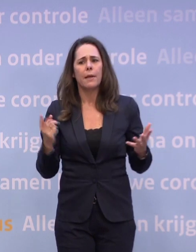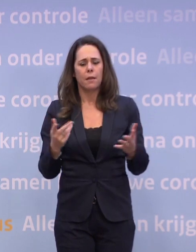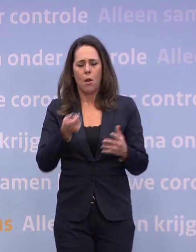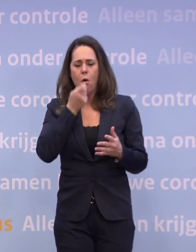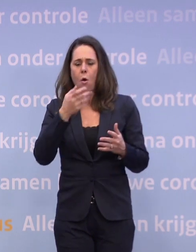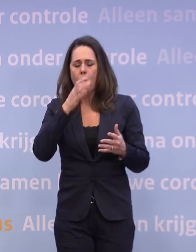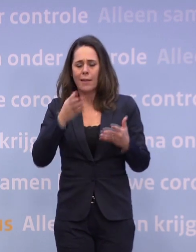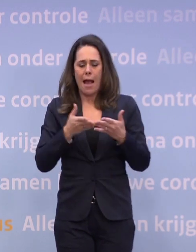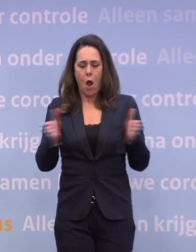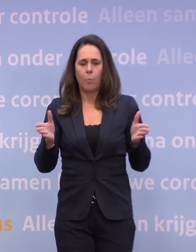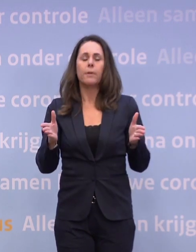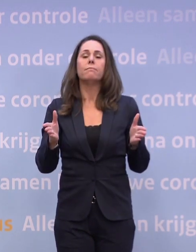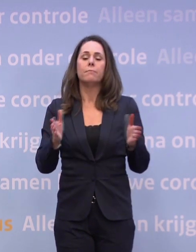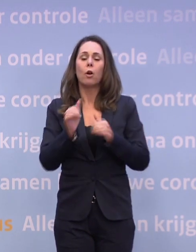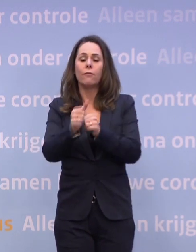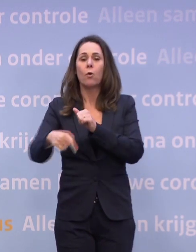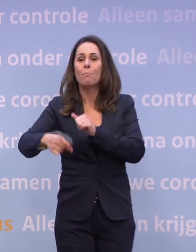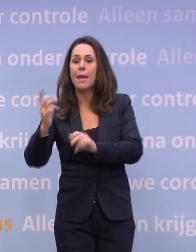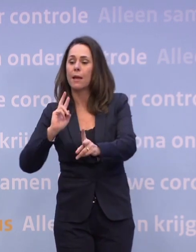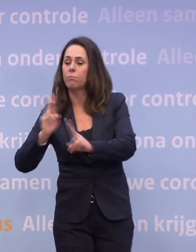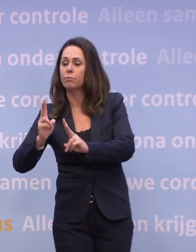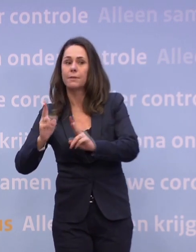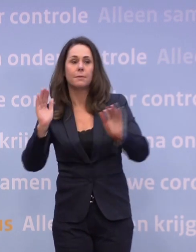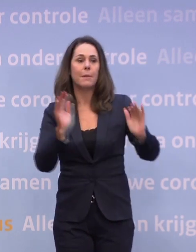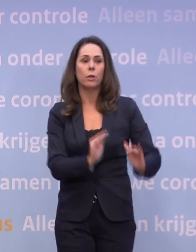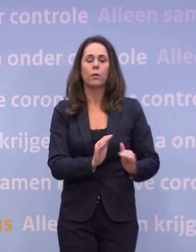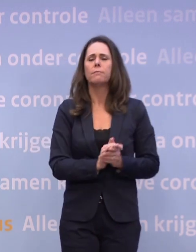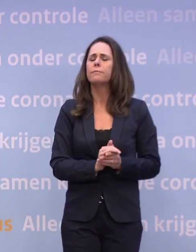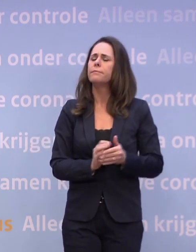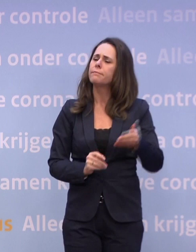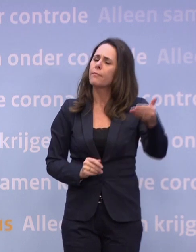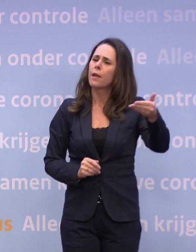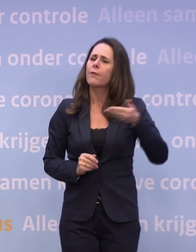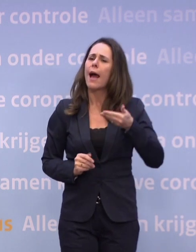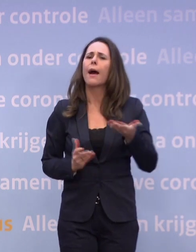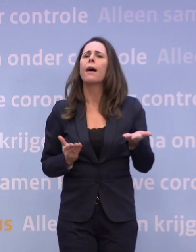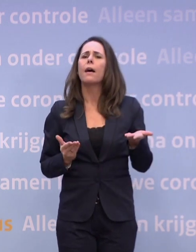...leidt tot meer besmettingen en niet tot minder besmettingen. We hebben de afgelopen weken meermaals gehoord...